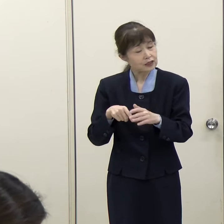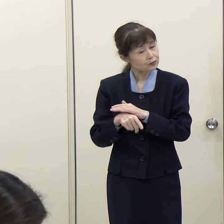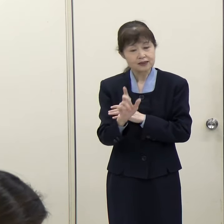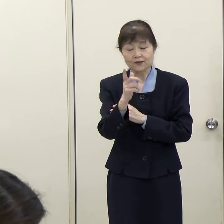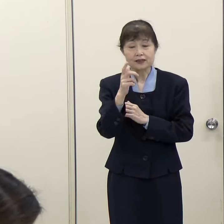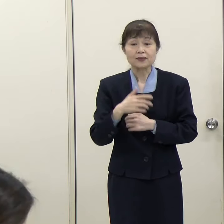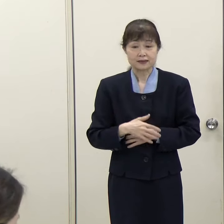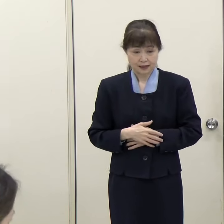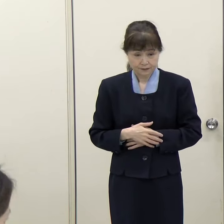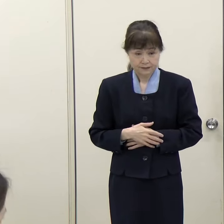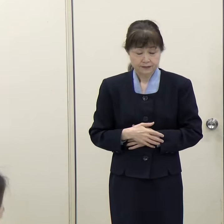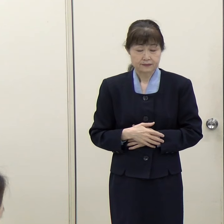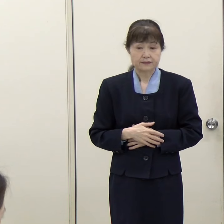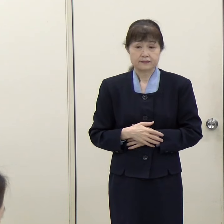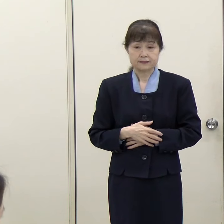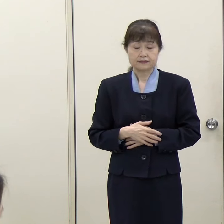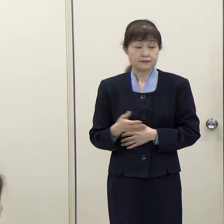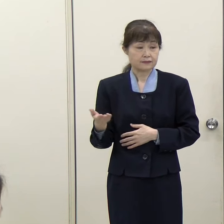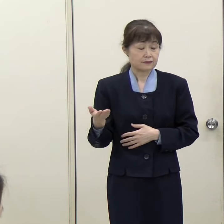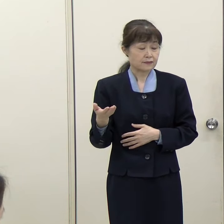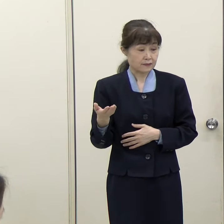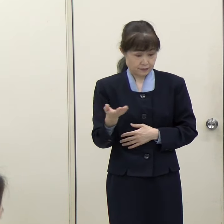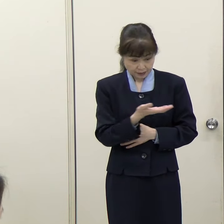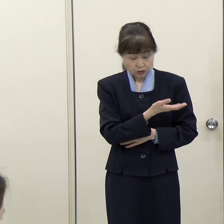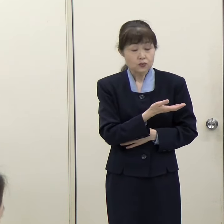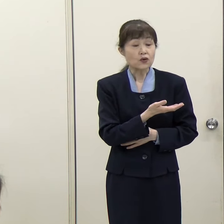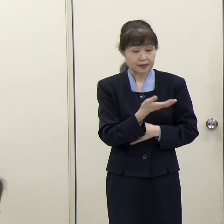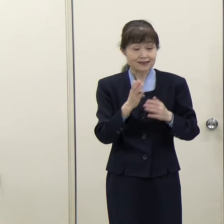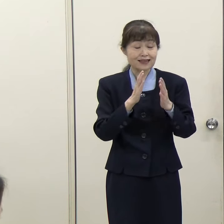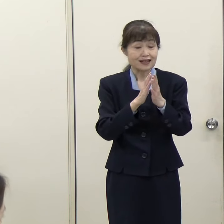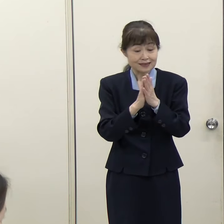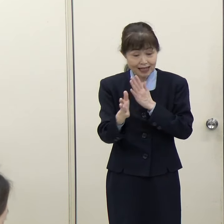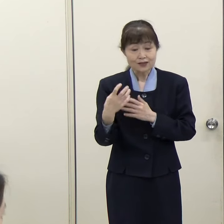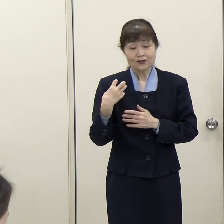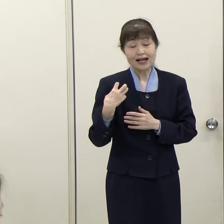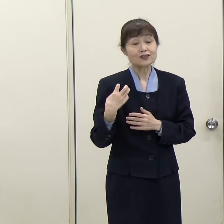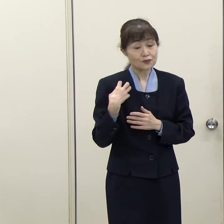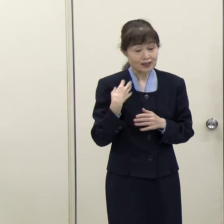（朝日新聞）県の関与としてはどちらかというとコーディネート、調整するというところが中心になるということですね。